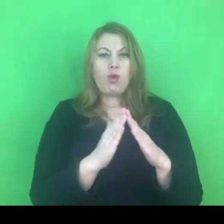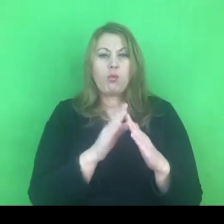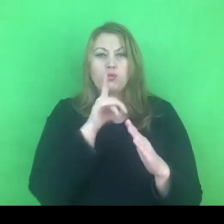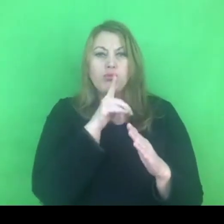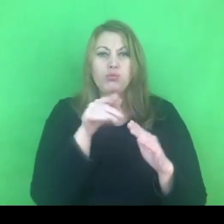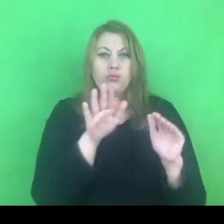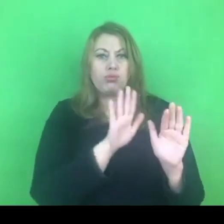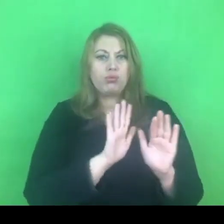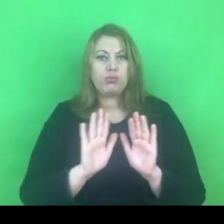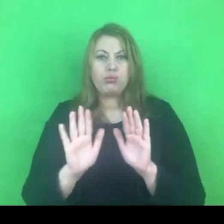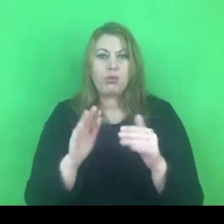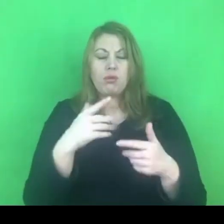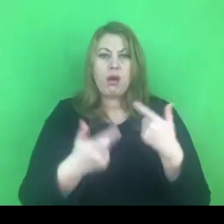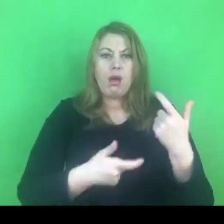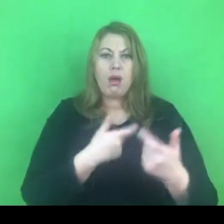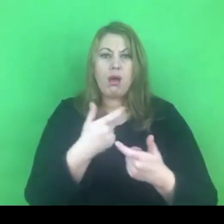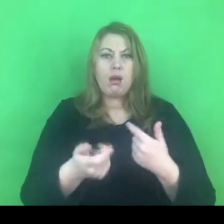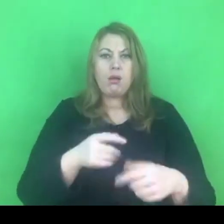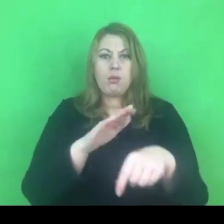To jest tajemnica czterech ścian.